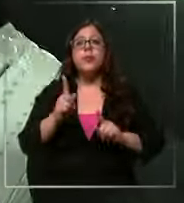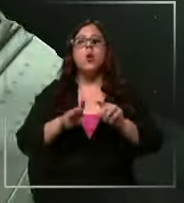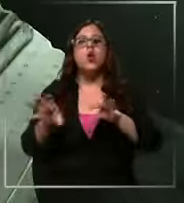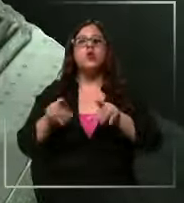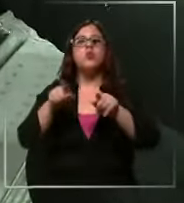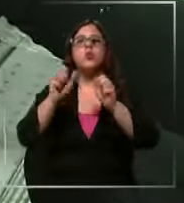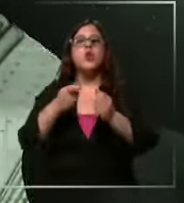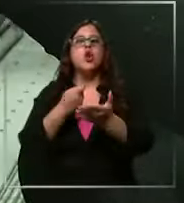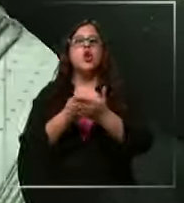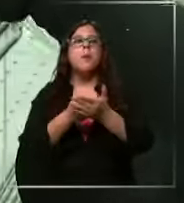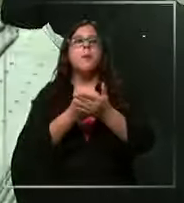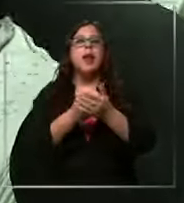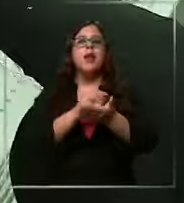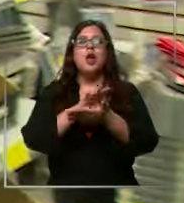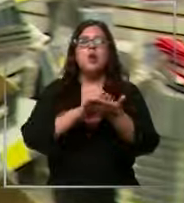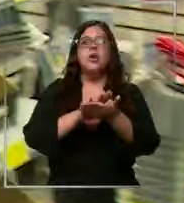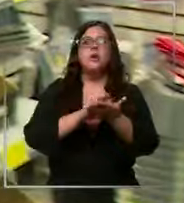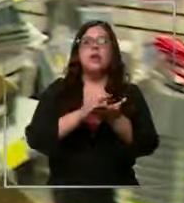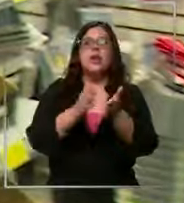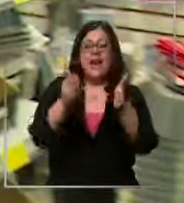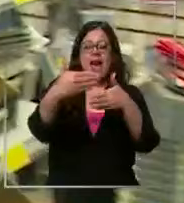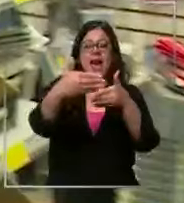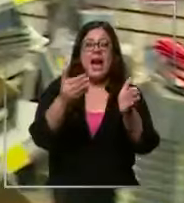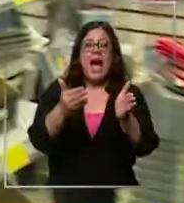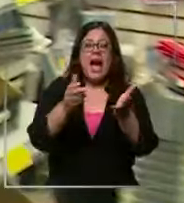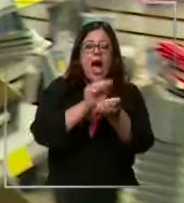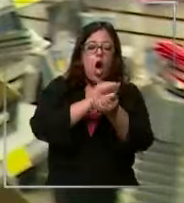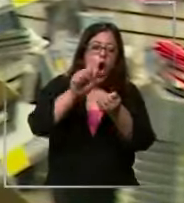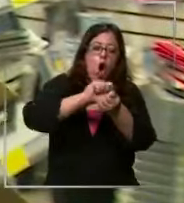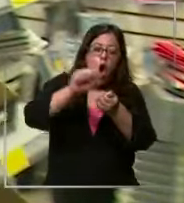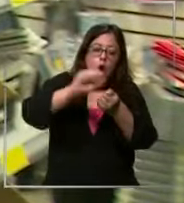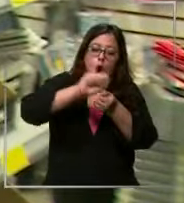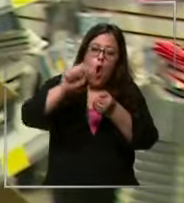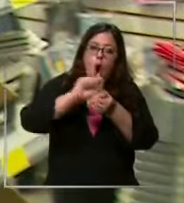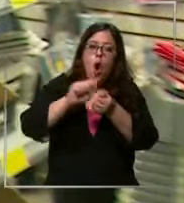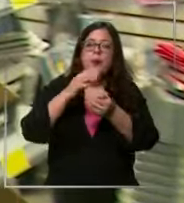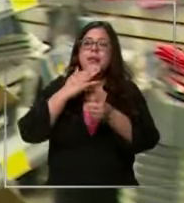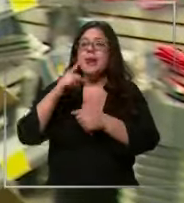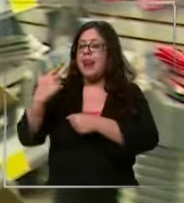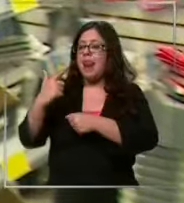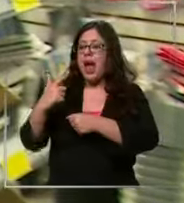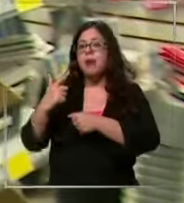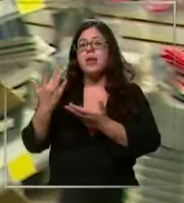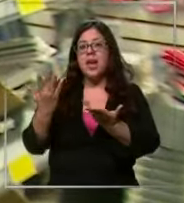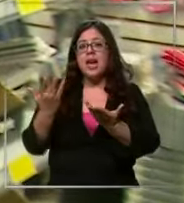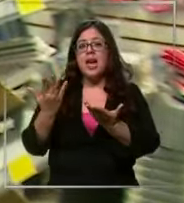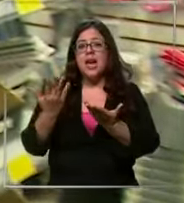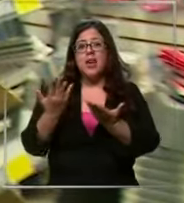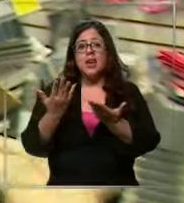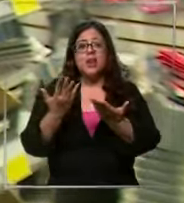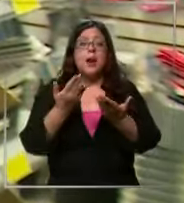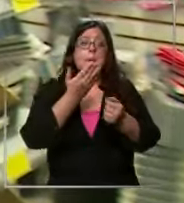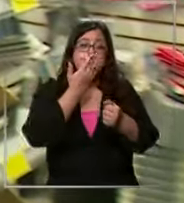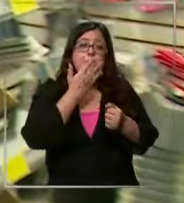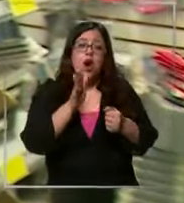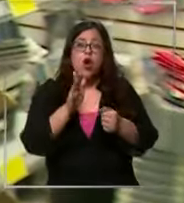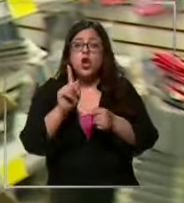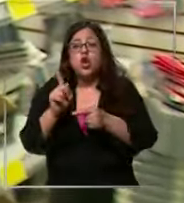por mayor o sea la caja de gomas o la caja de Lápiz grafitos que se usan tanto en el año conviene más que comprar de uno entonces me quedaron algunos del año pasado entonces